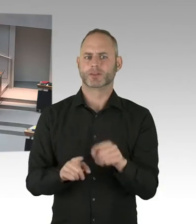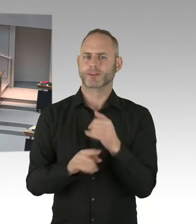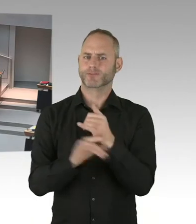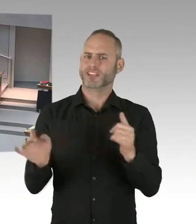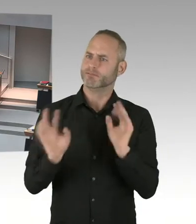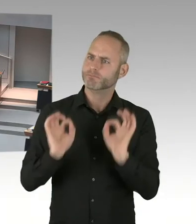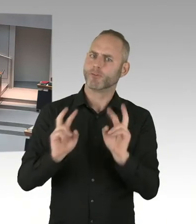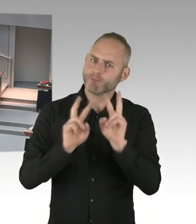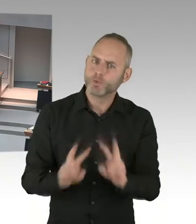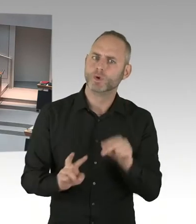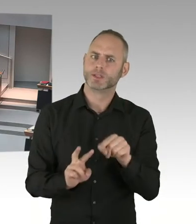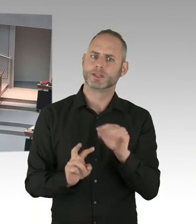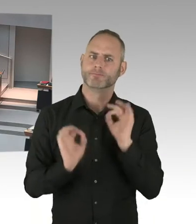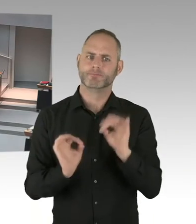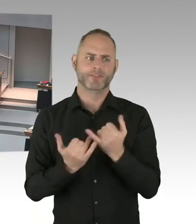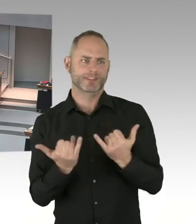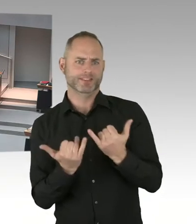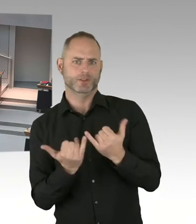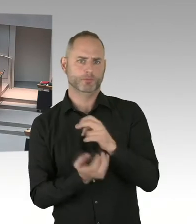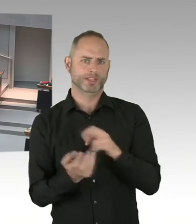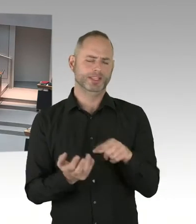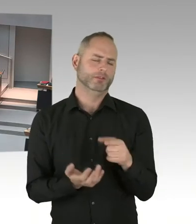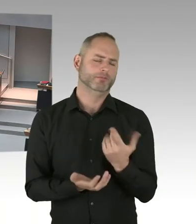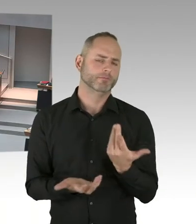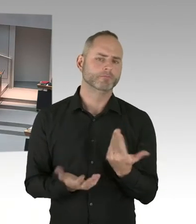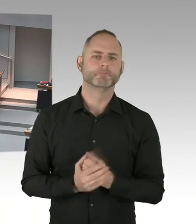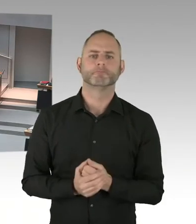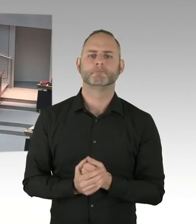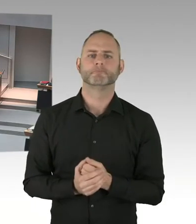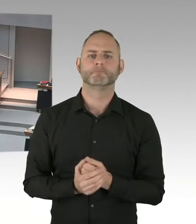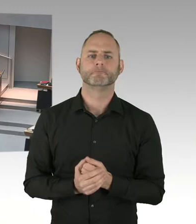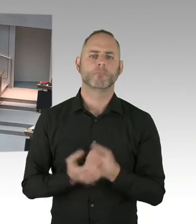eine stille Kranzniederlegung haben. Dort am Anschlagsort.